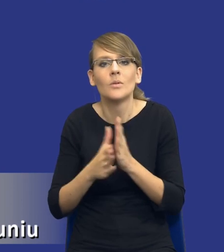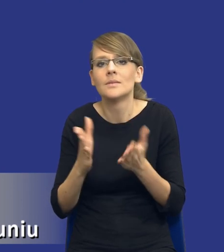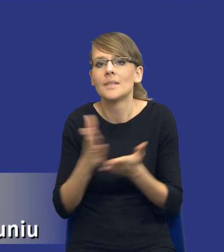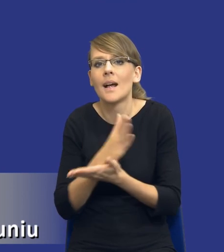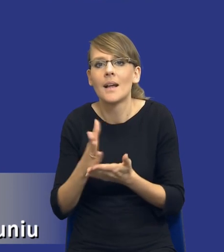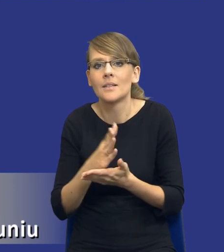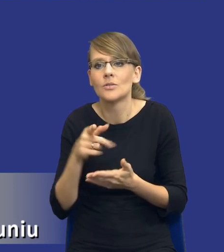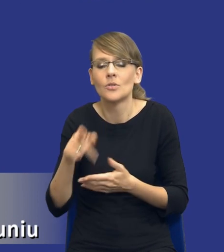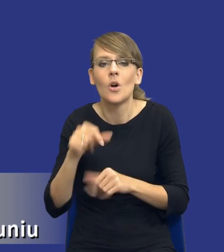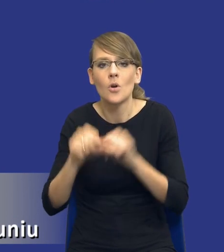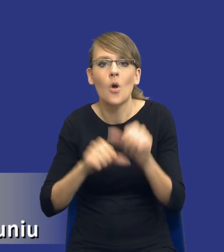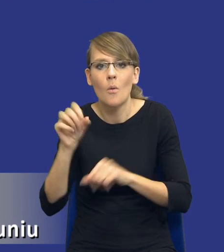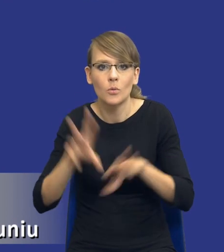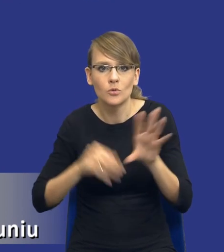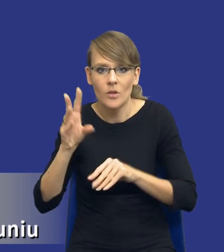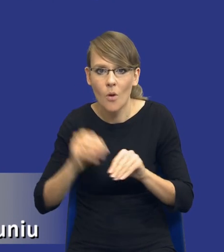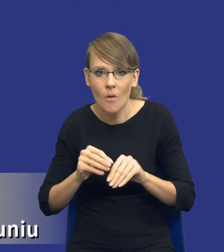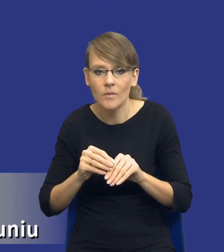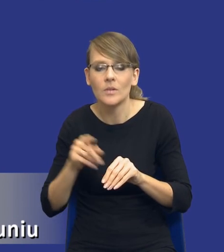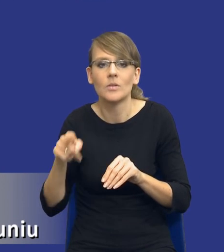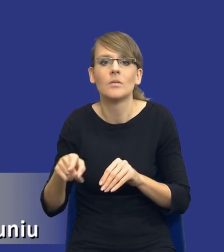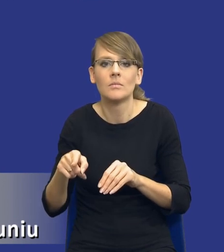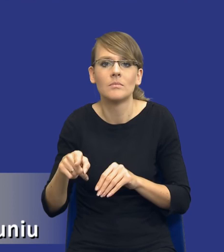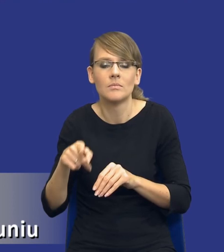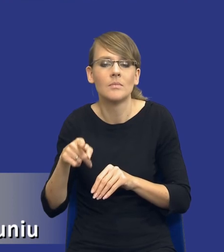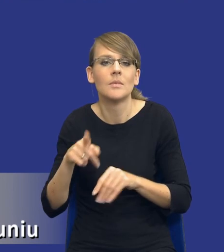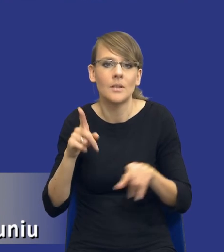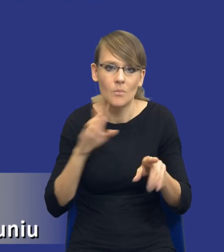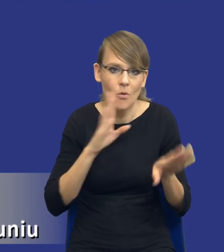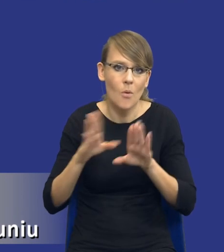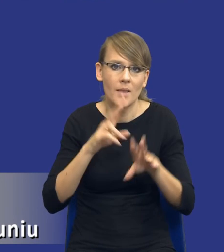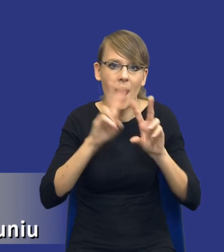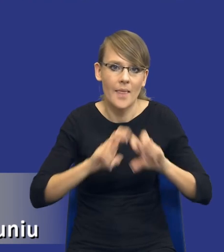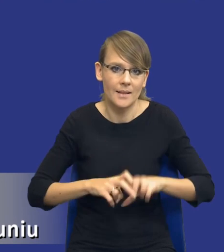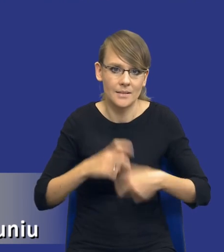rok budżetowy i płynie u zamawiającego, tak te analizy są dokonywane.